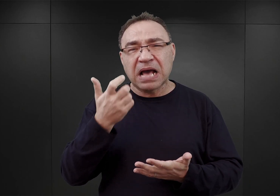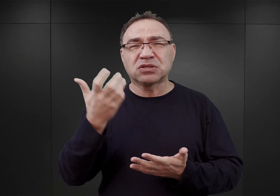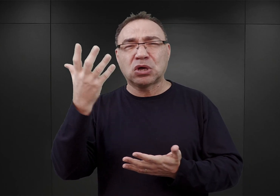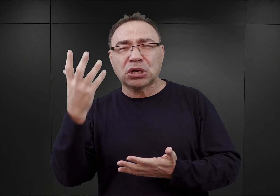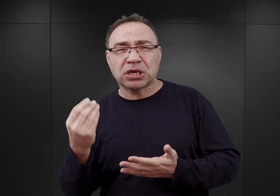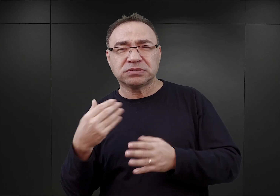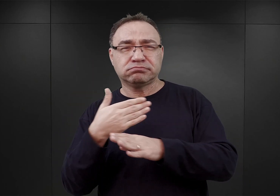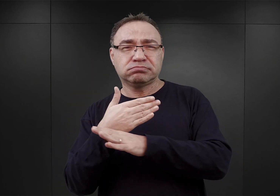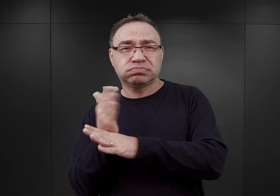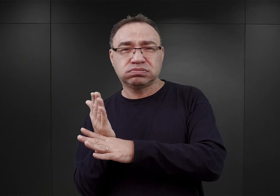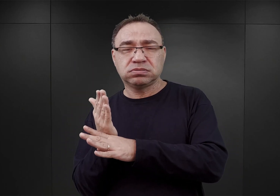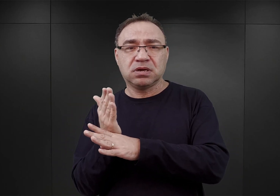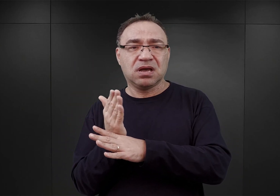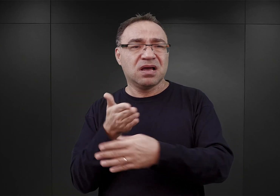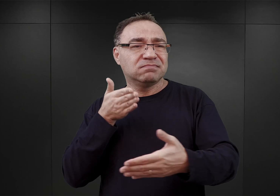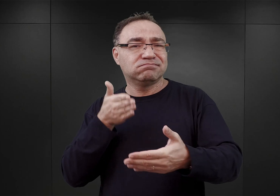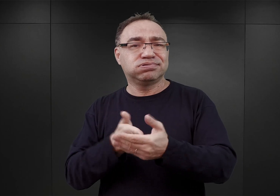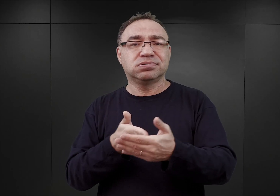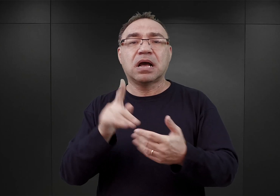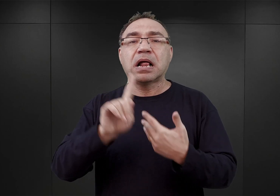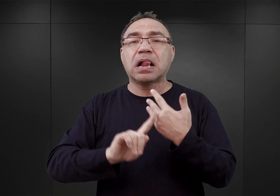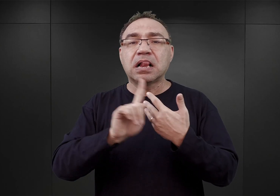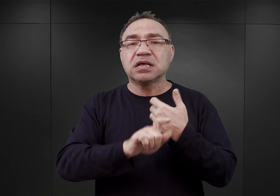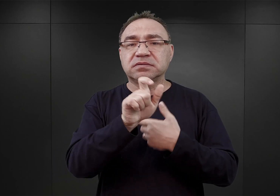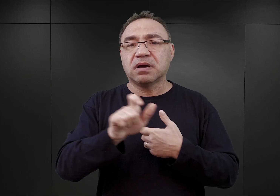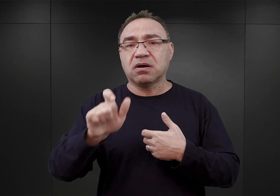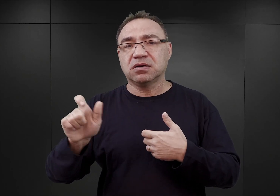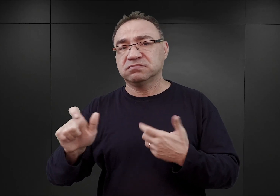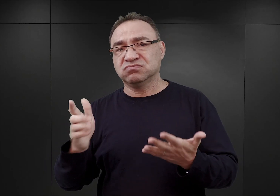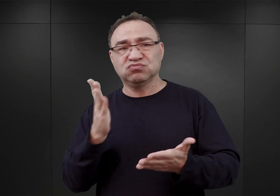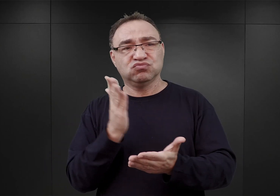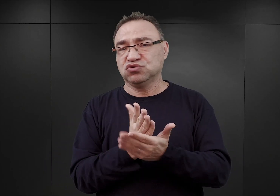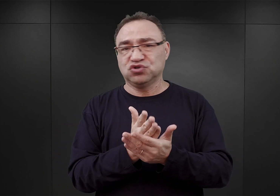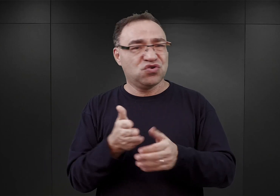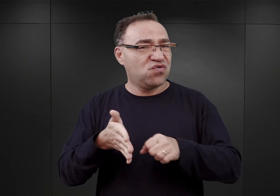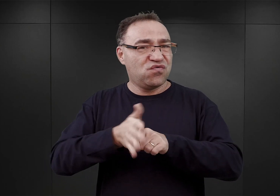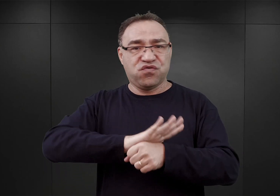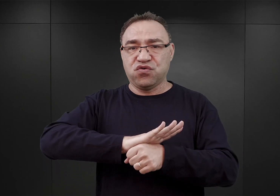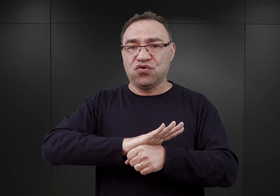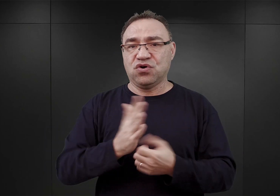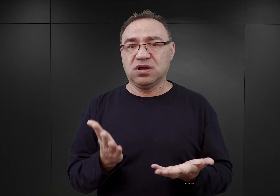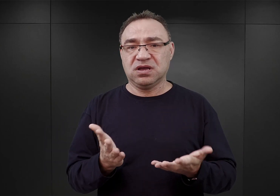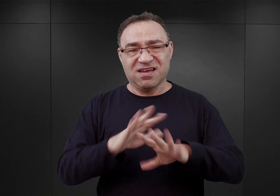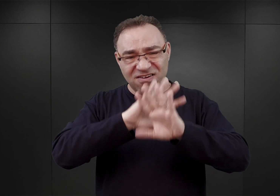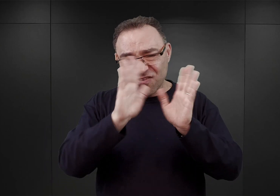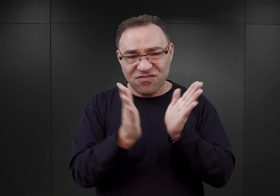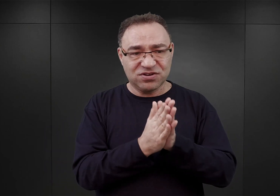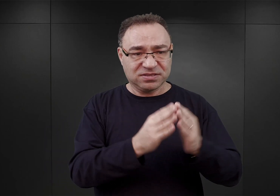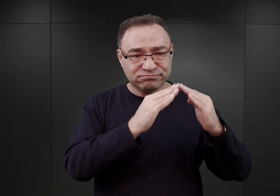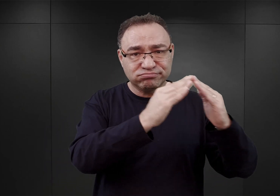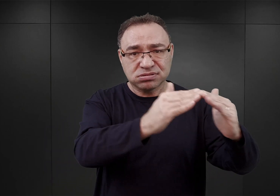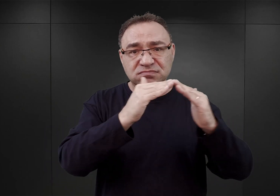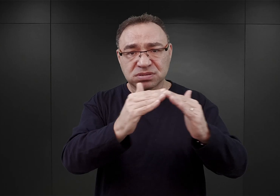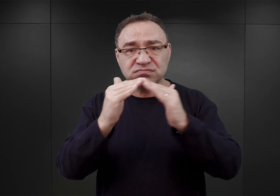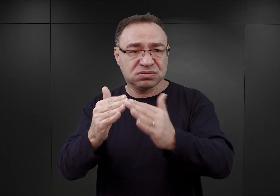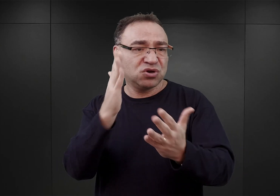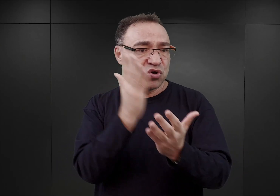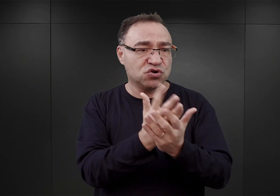maksymalny pułap liczby więźniów w Auschwitz w owym czasie został już osiągnięty. To znaczy wszystkie bloki zostały maksymalnie wypełnione